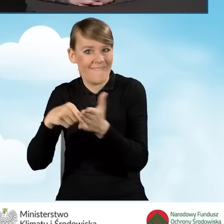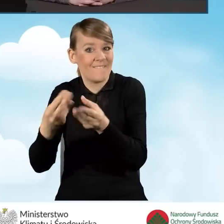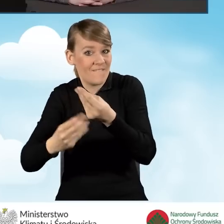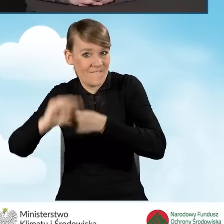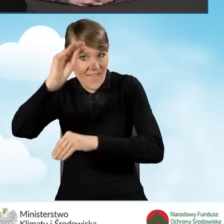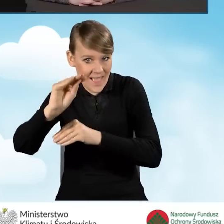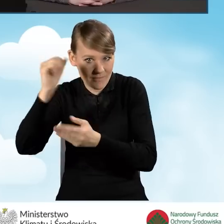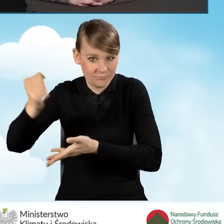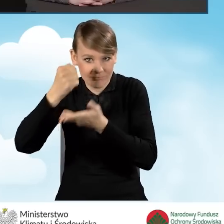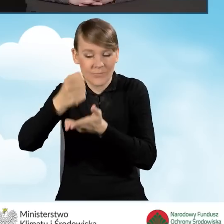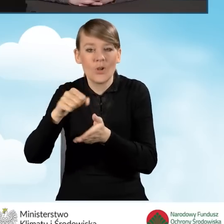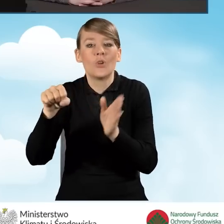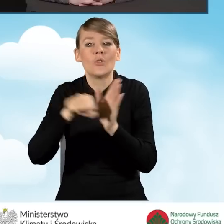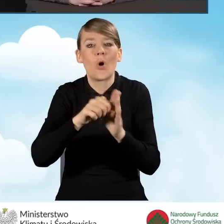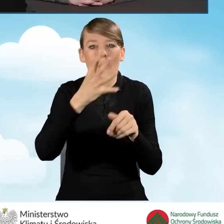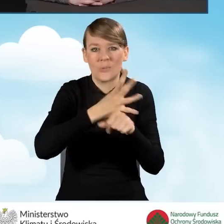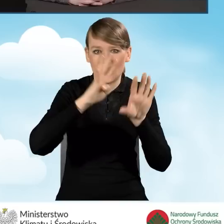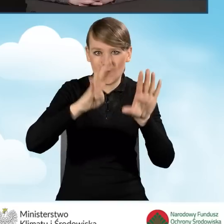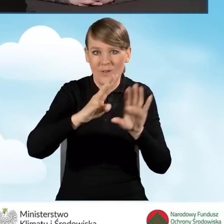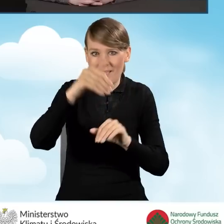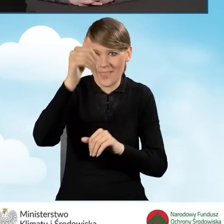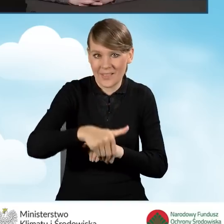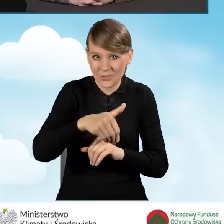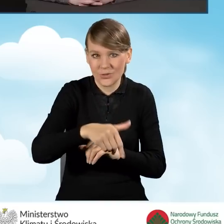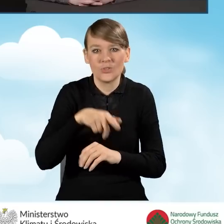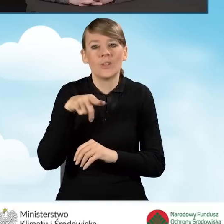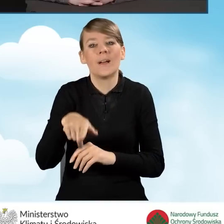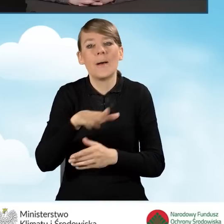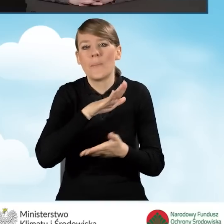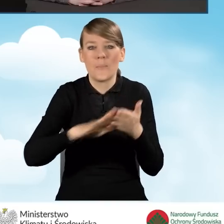do 59 tysięcy bez kompleksowej termomodernizacji,